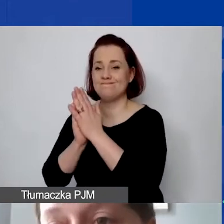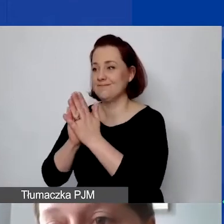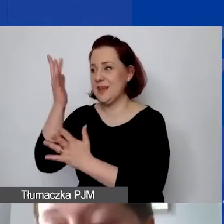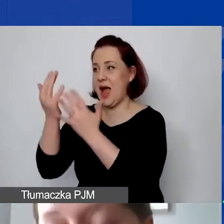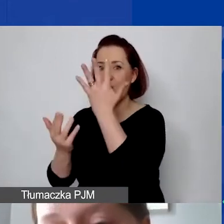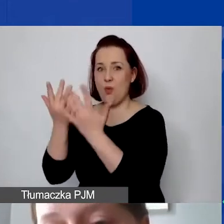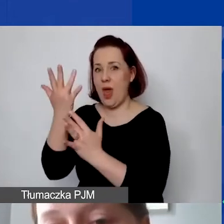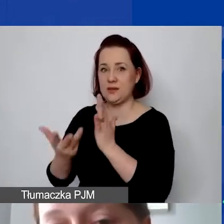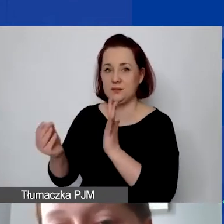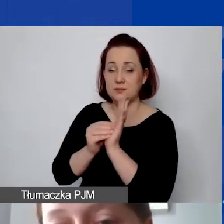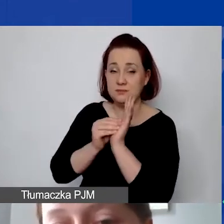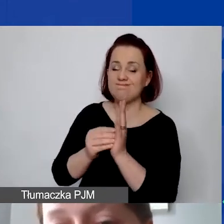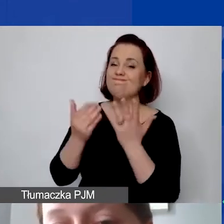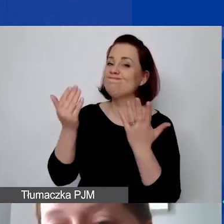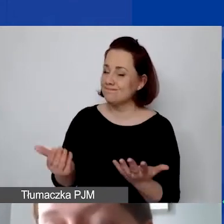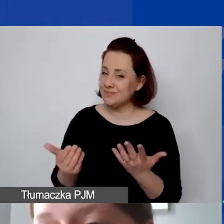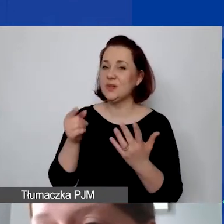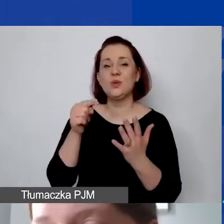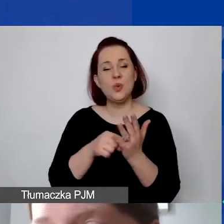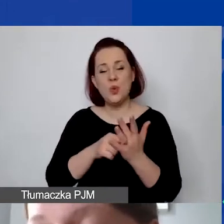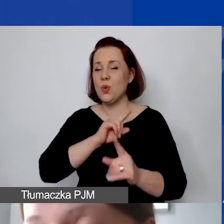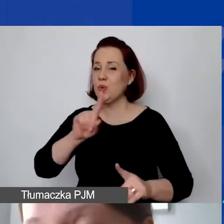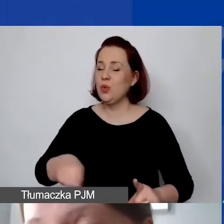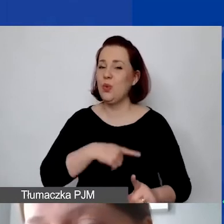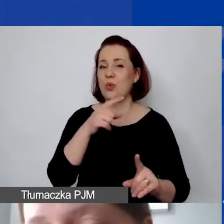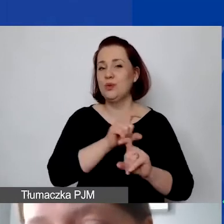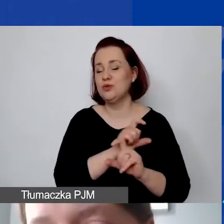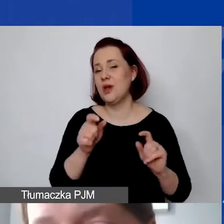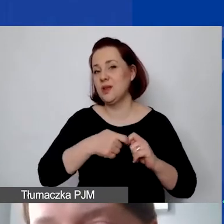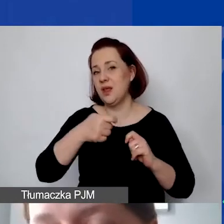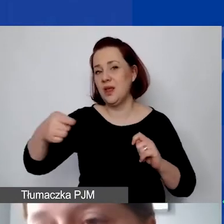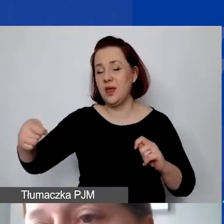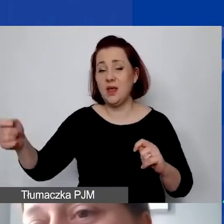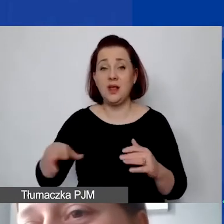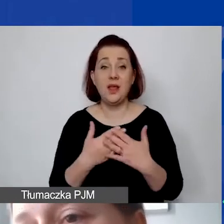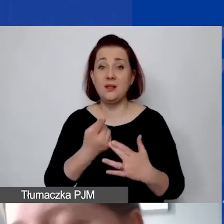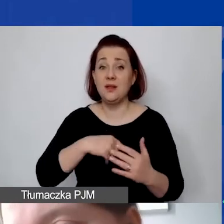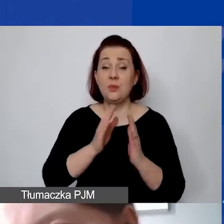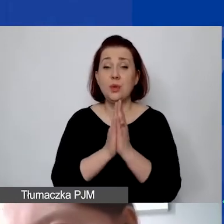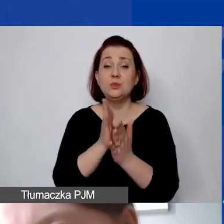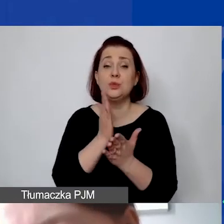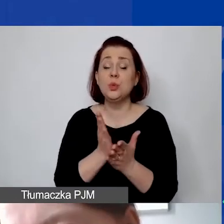i niestety dosyć długo to wszystko trwa. W związku z tym bardzo byśmy prosili, żeby już na etapie pisania wniosków